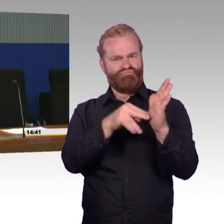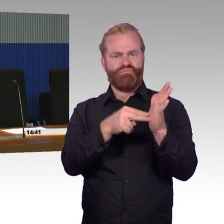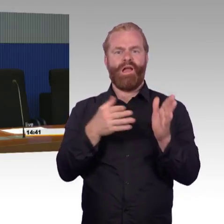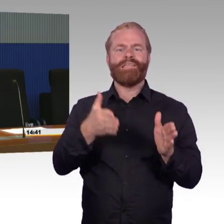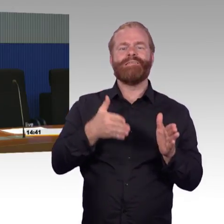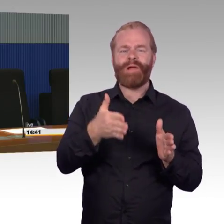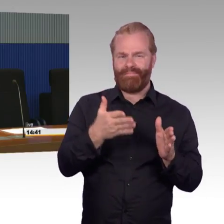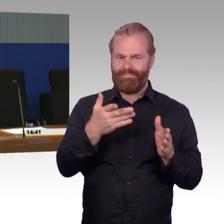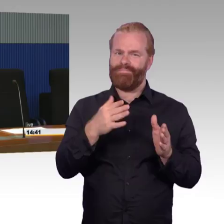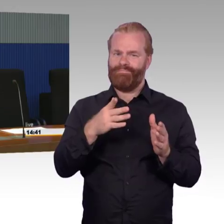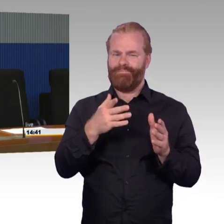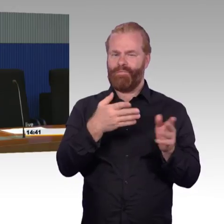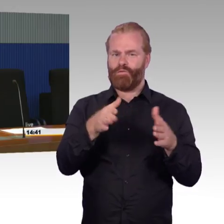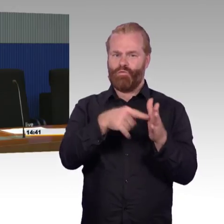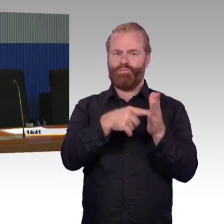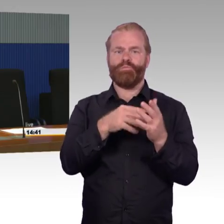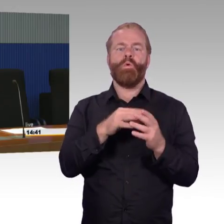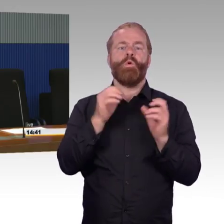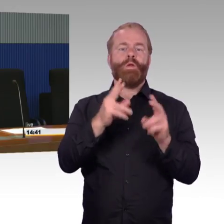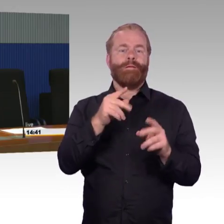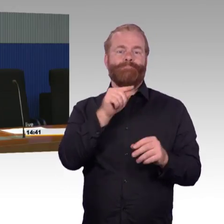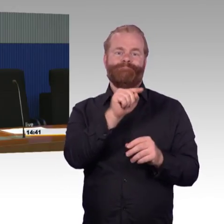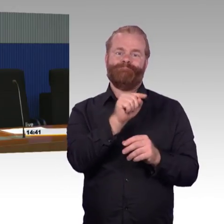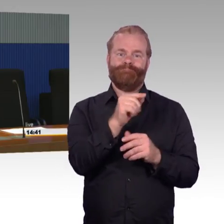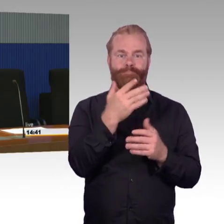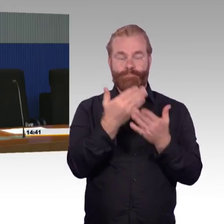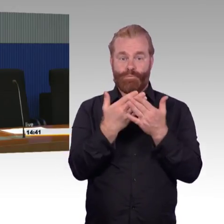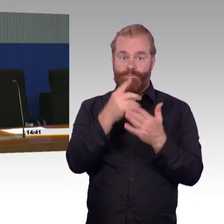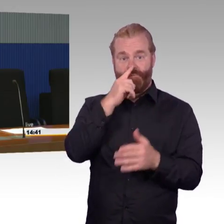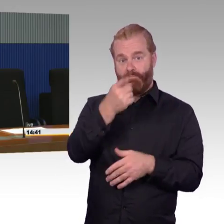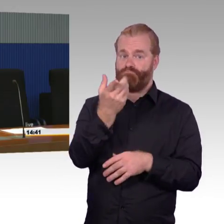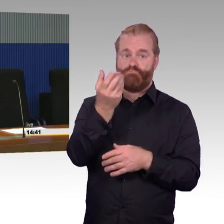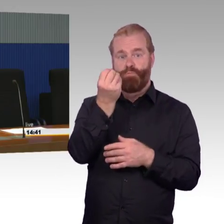Das war vorher eine Frage, ich glaube von Herrn Wiehle, wie das koordiniert ist.